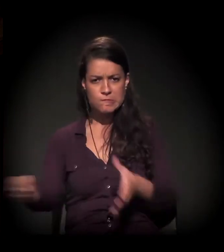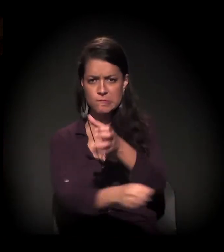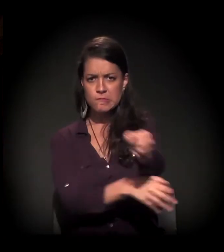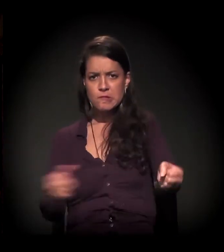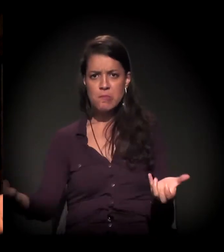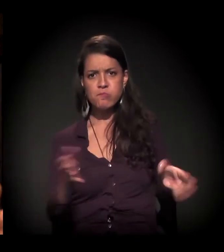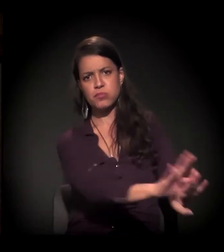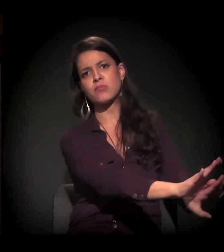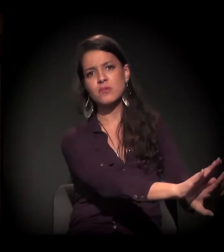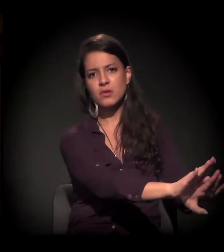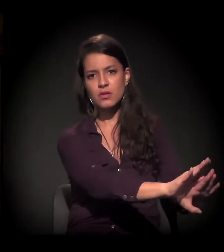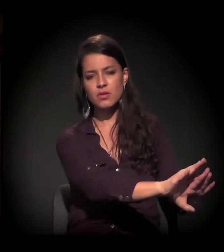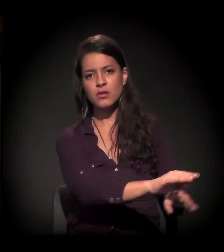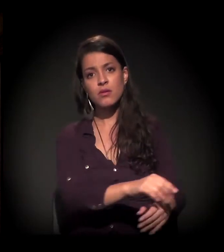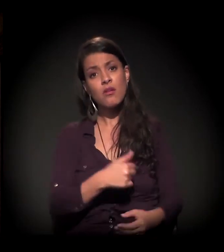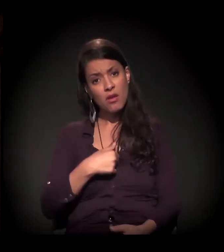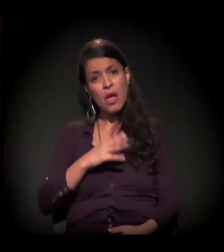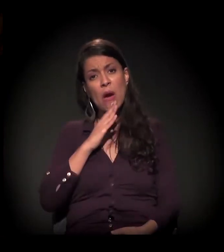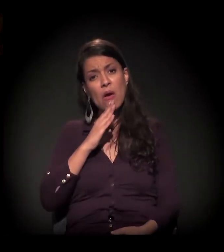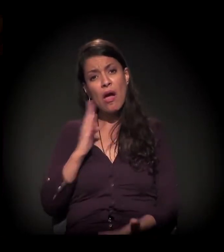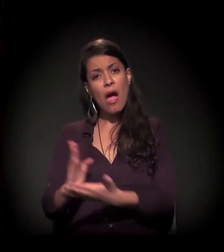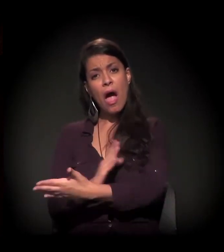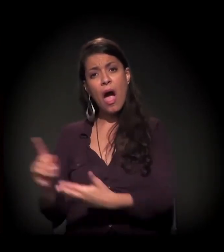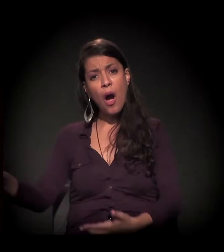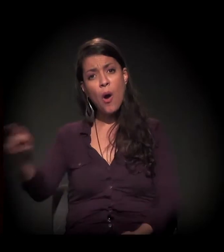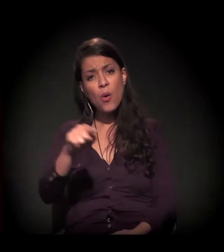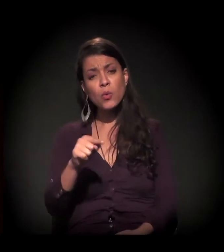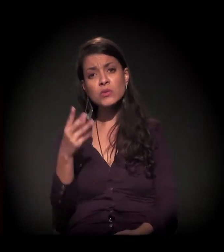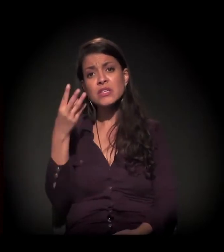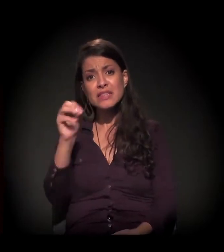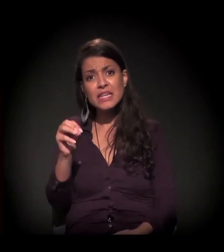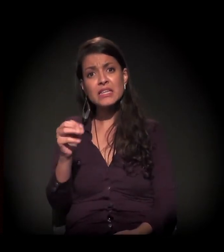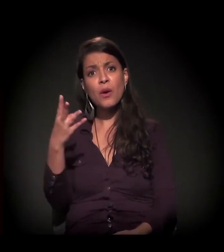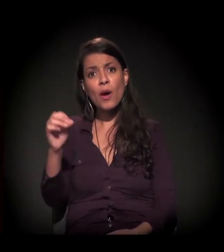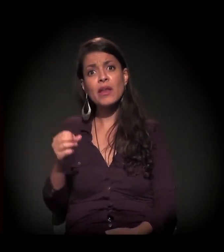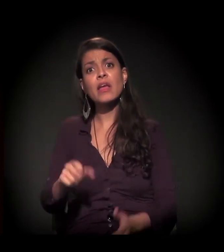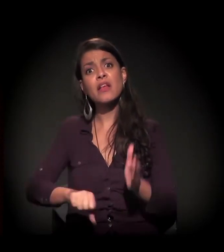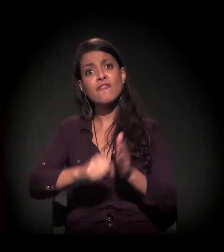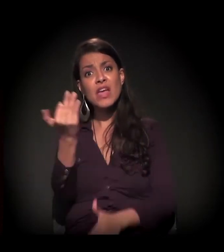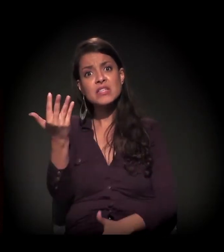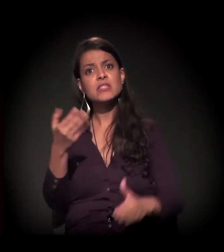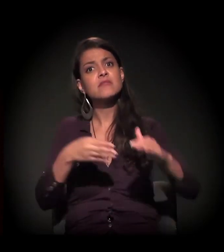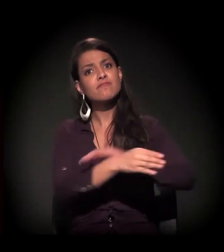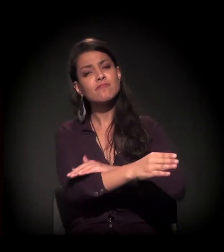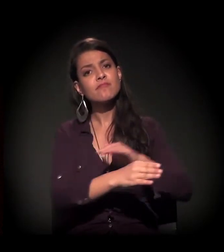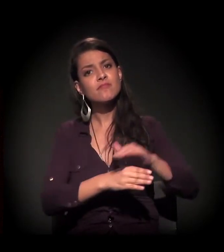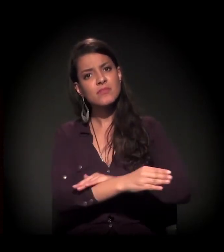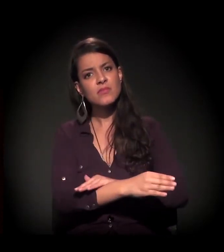Eu conheci companheiros que passaram por 30, 40 internações. Institucionaliza.